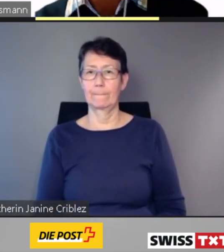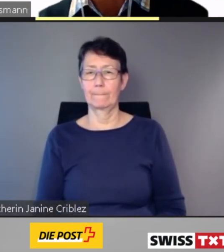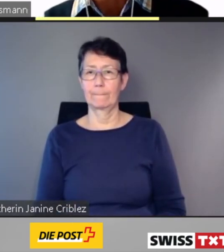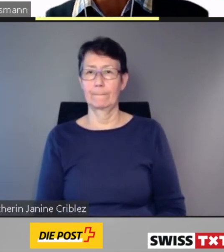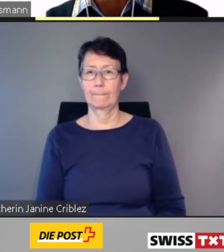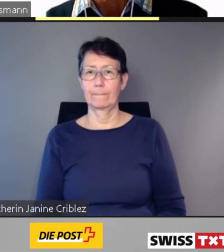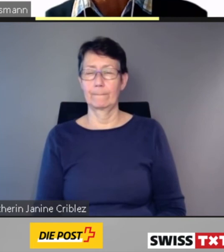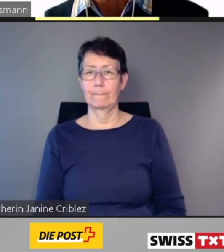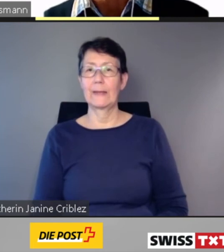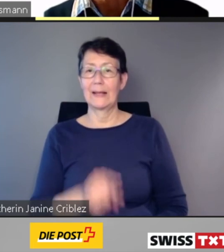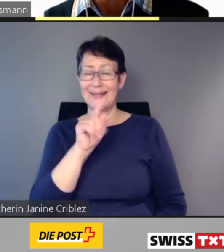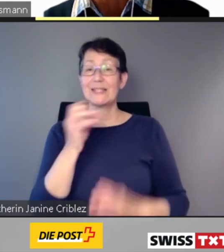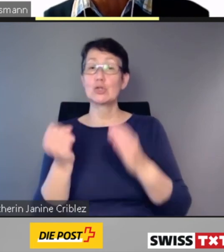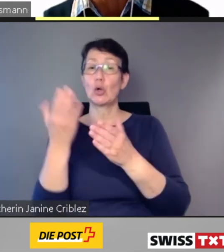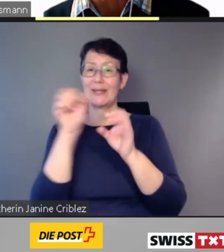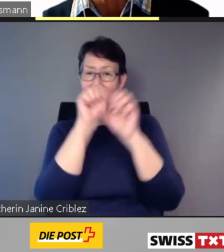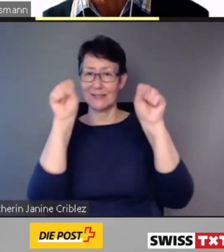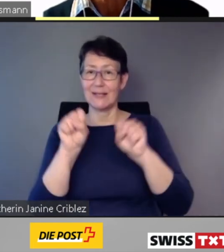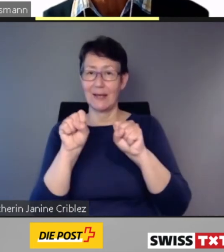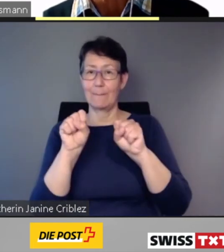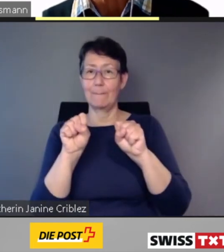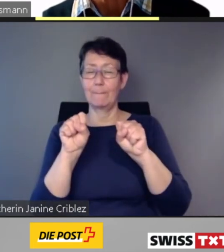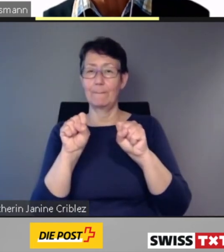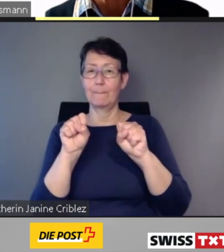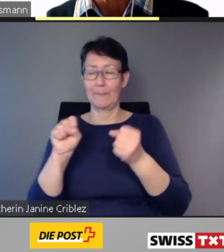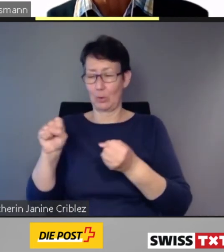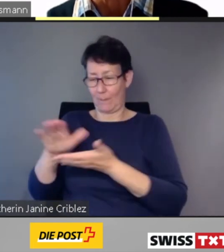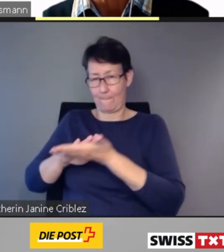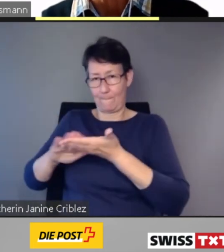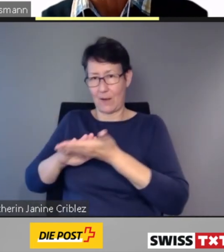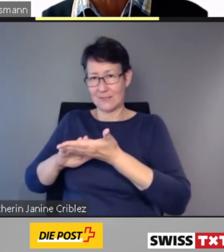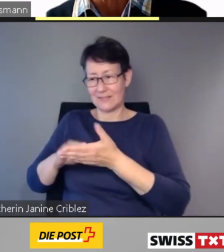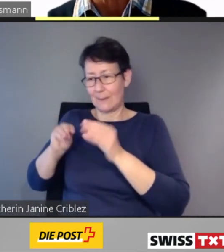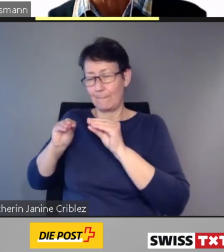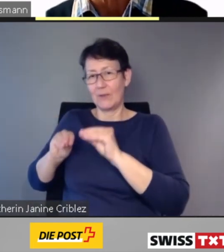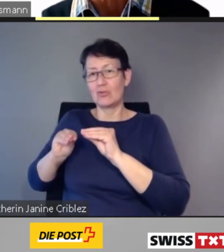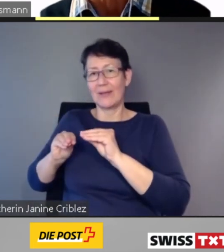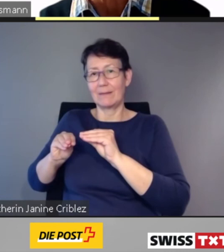Das neue System soll auf Basis von bestehenden Vertriebs- und Informationssystemen